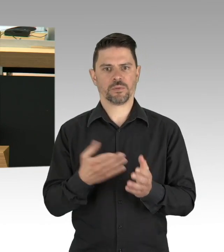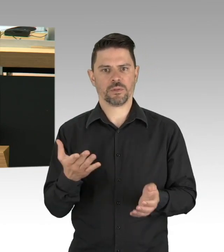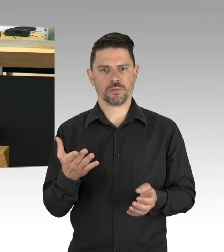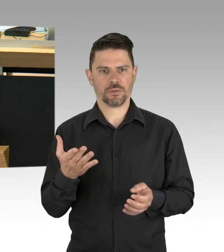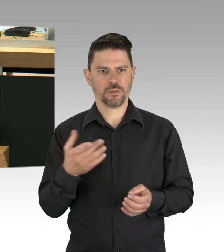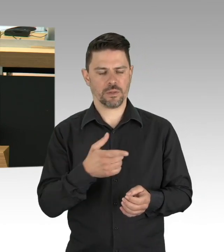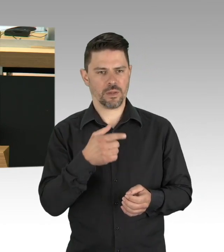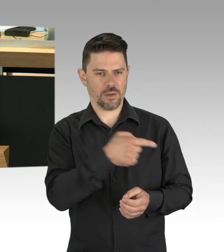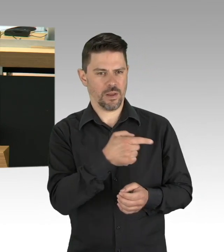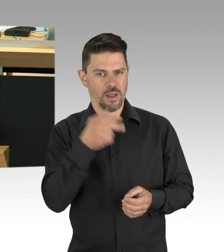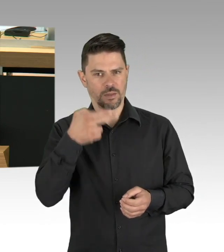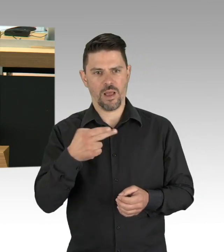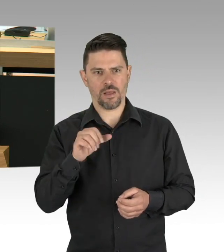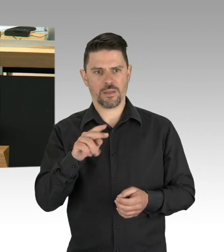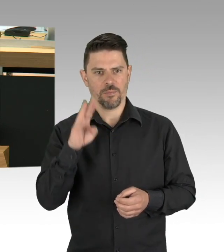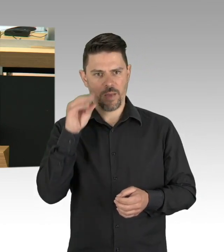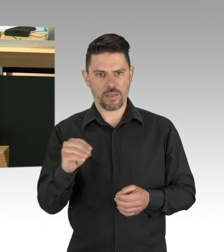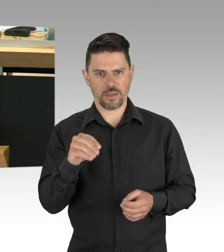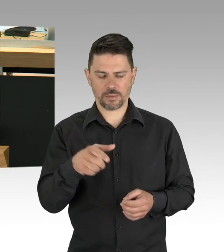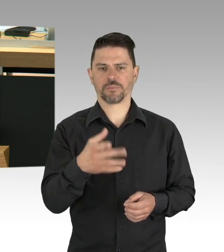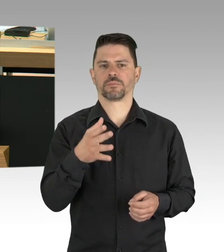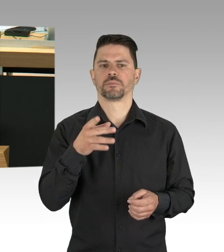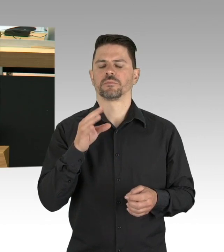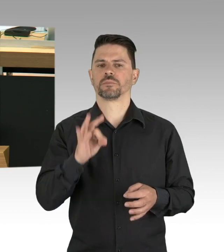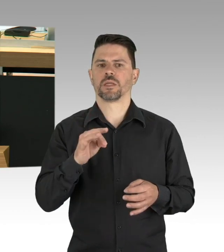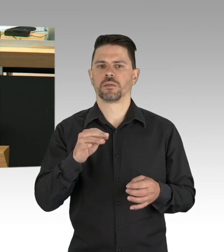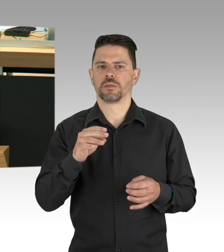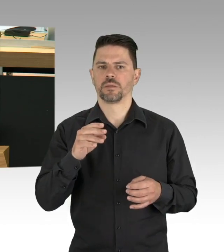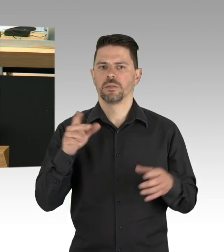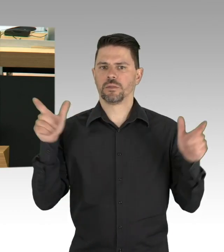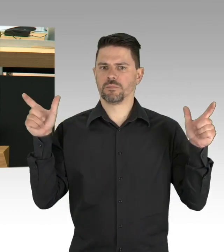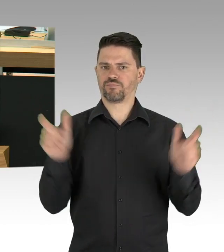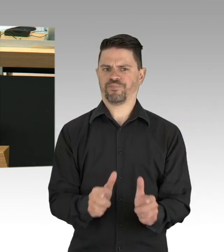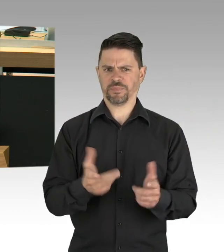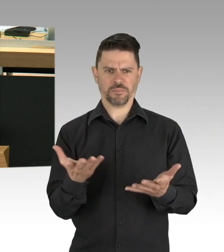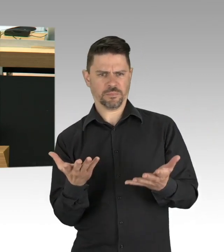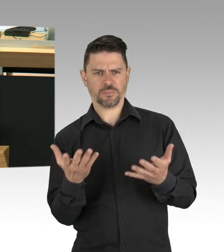Geben wir den Berlinern ihre Normalität zurück, keine neue Normalität, ich glaube, die will wirklich niemand,